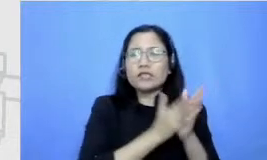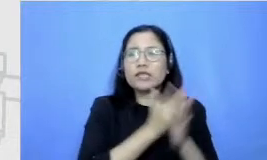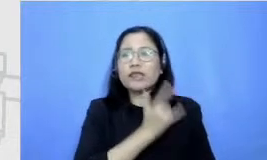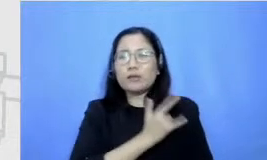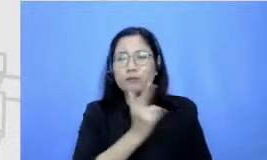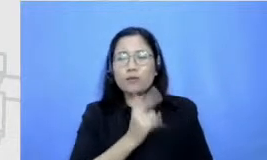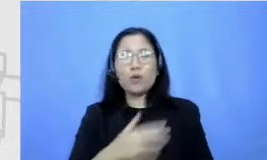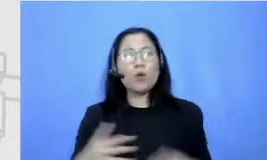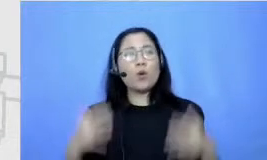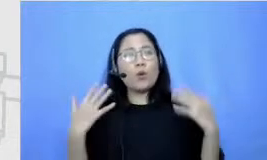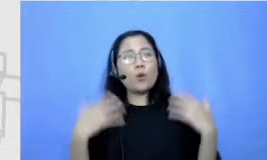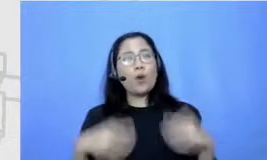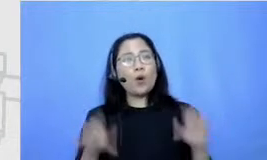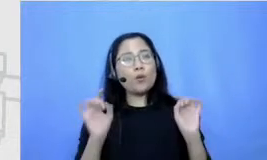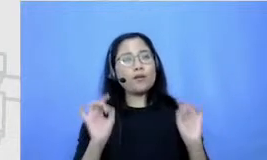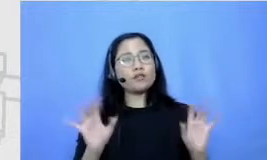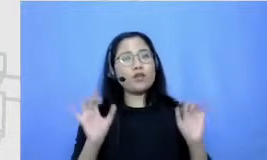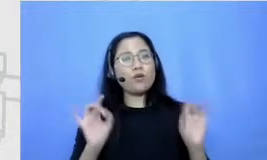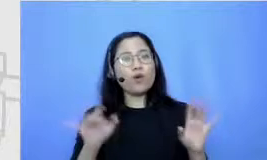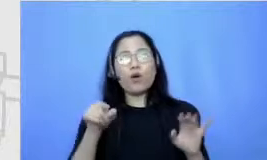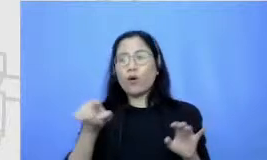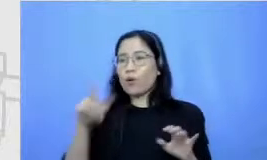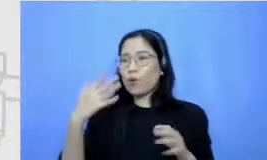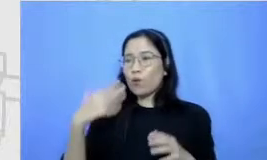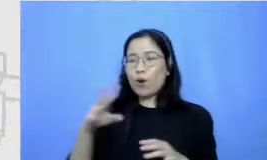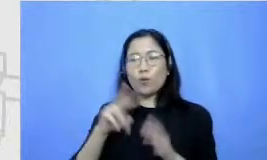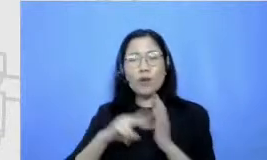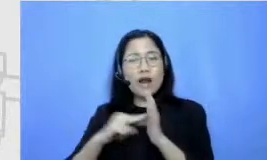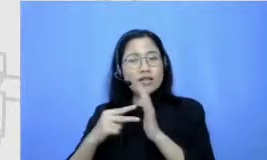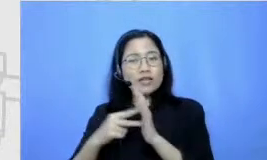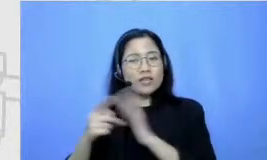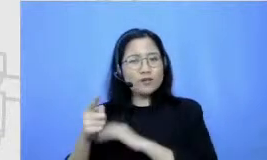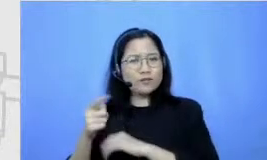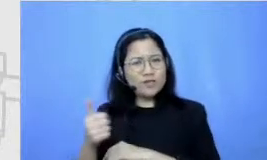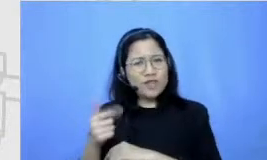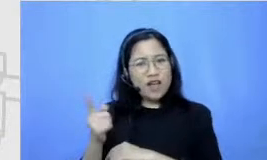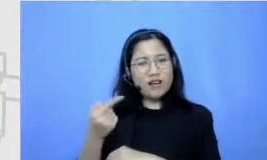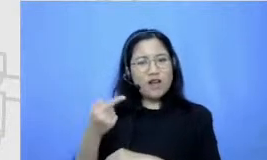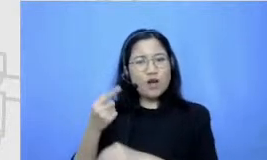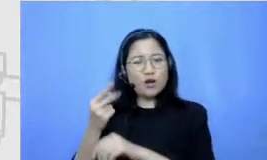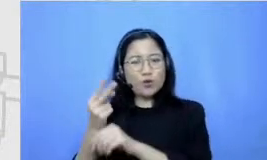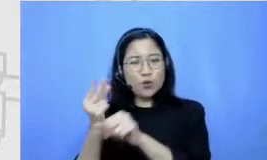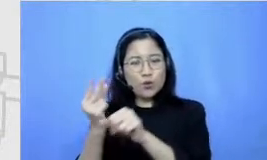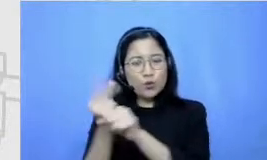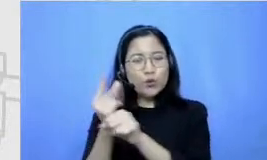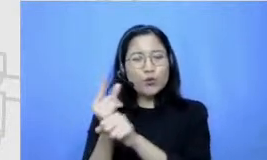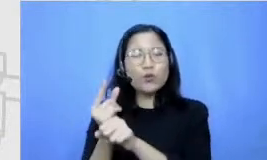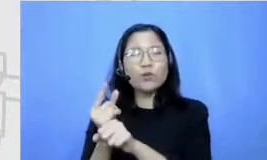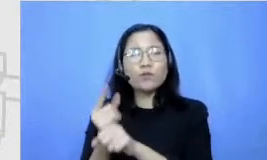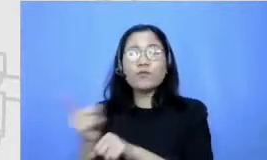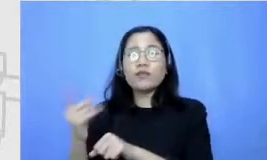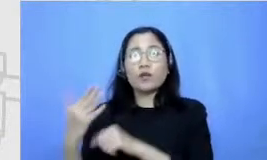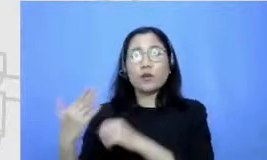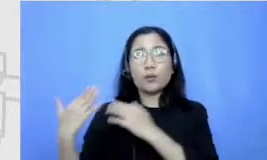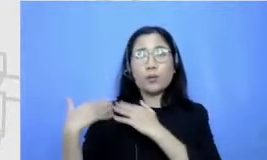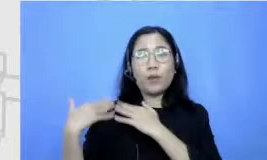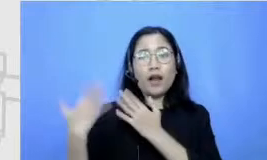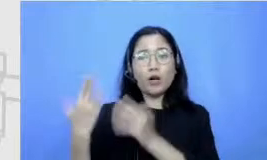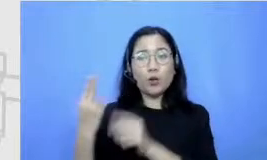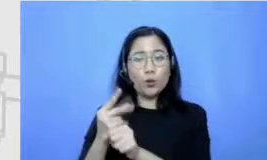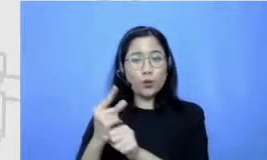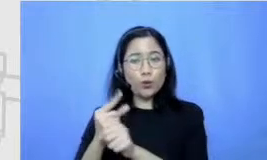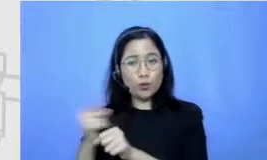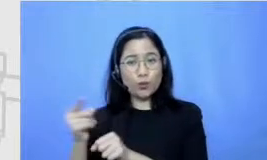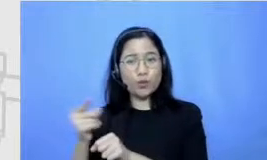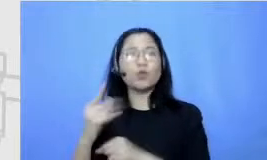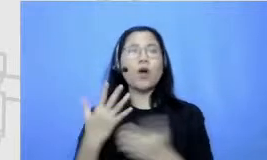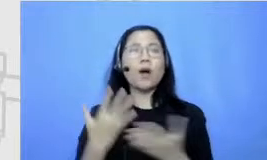berarti guru salah satu bisa dibilang salah satu peran guru yang esensial juga adalah bisa pinpoint